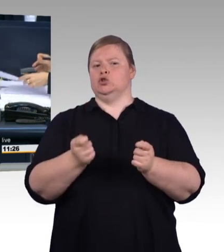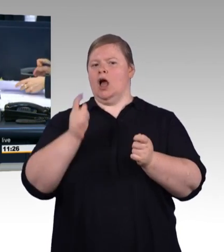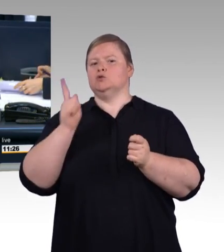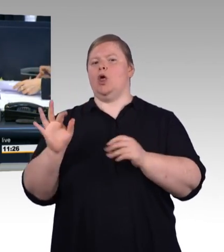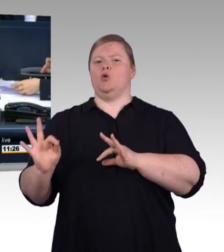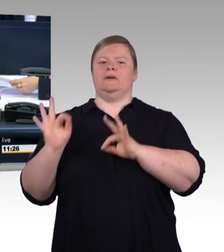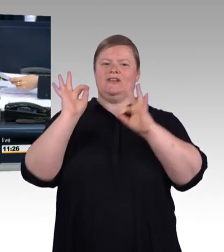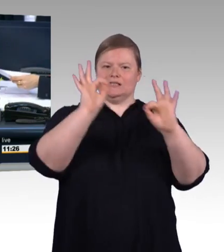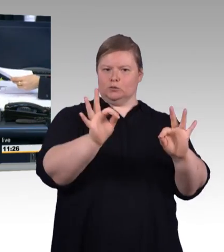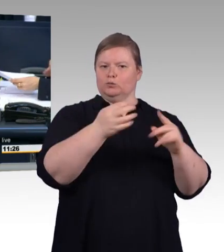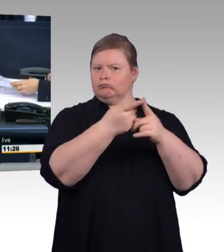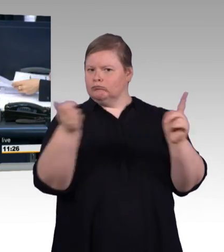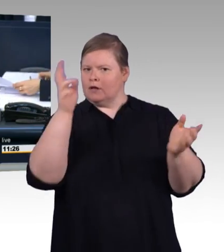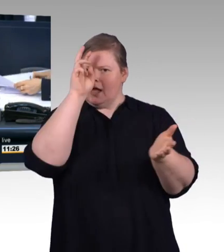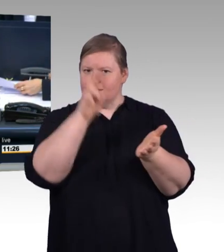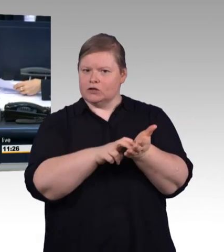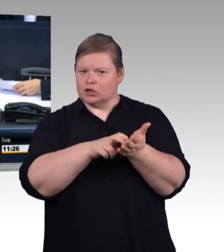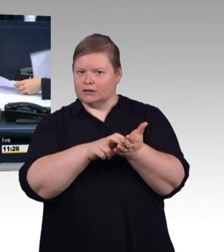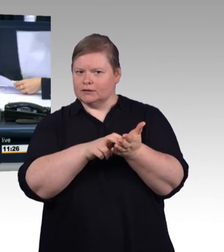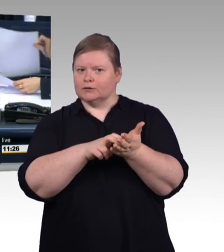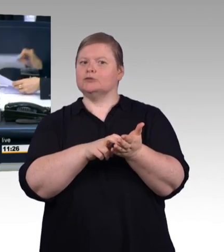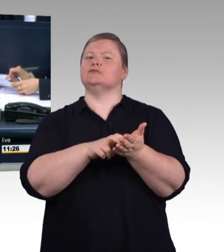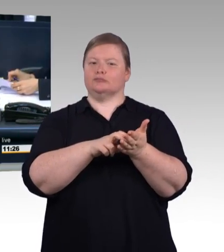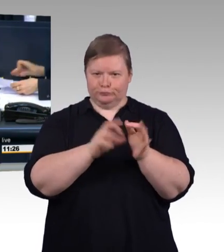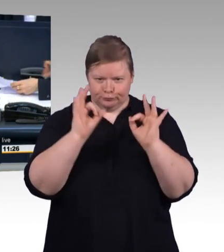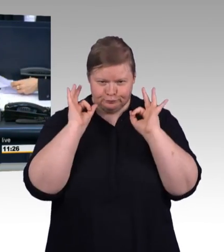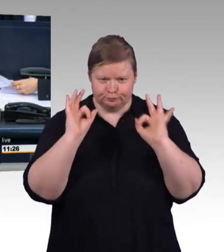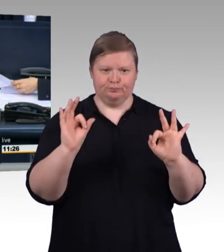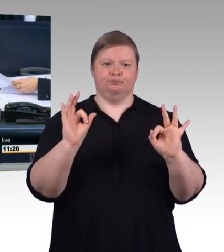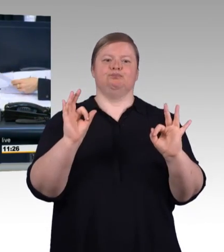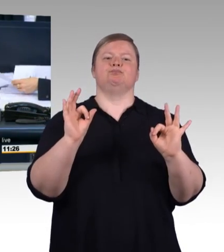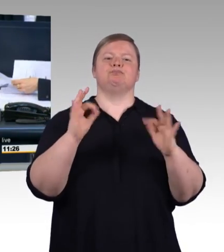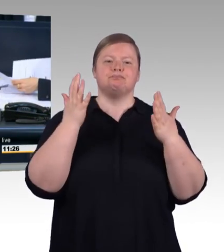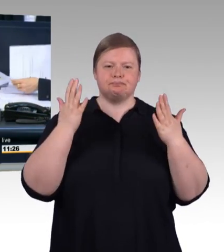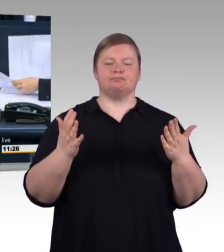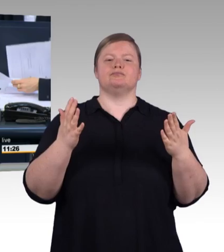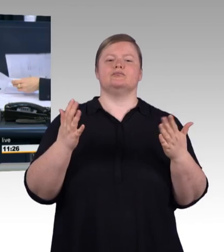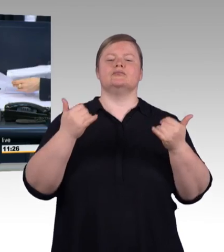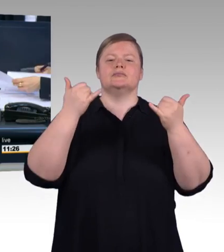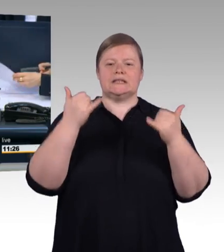Nach einer interfraktionellen Vereinbarung sind für die Aussprache 60 Minuten vorgesehen. Ich höre hierzu keinen Widerspruch, dann ist das so beschlossen.